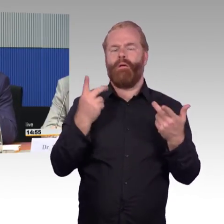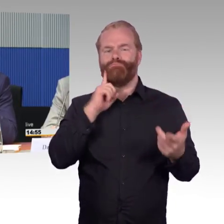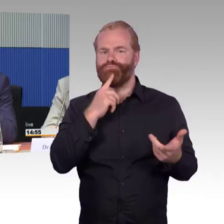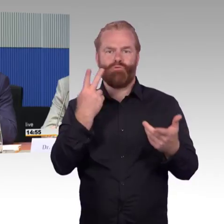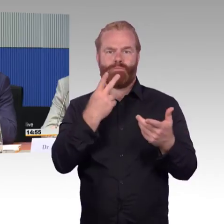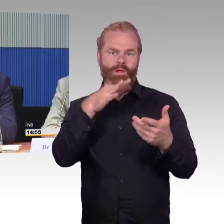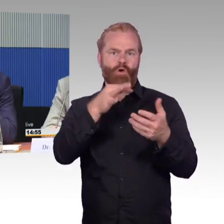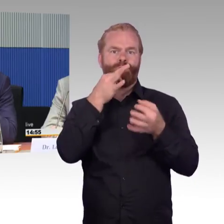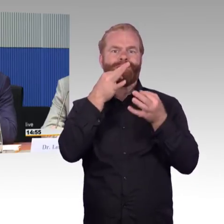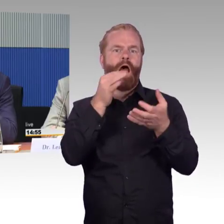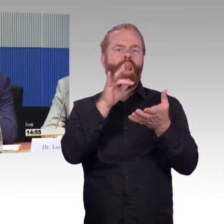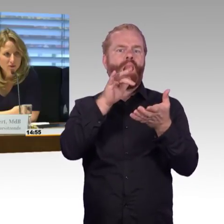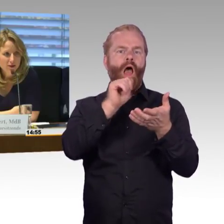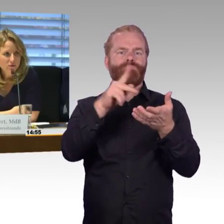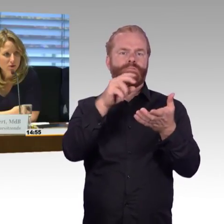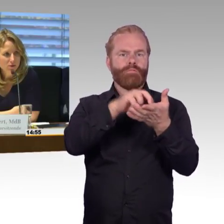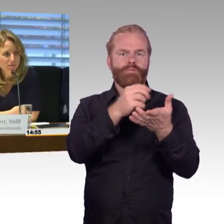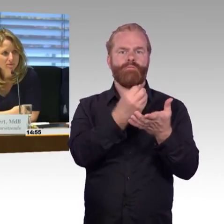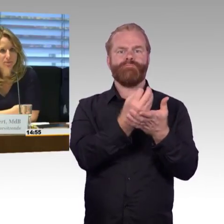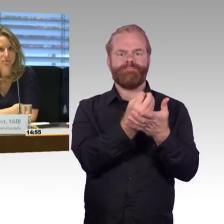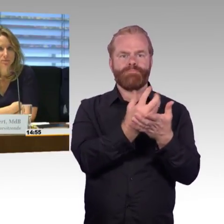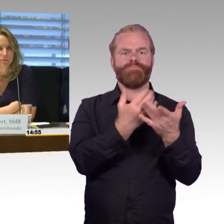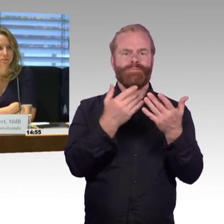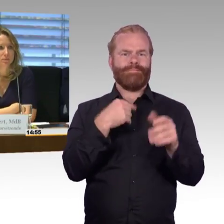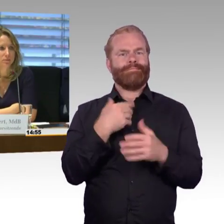(Rednerwechsel) Vielen Dank, Herr Schmitz. Herr Wenndorf hat das Wort.